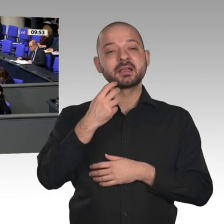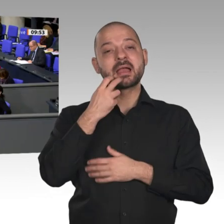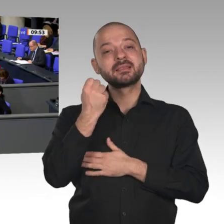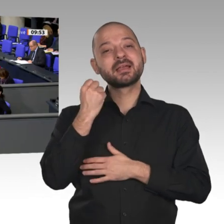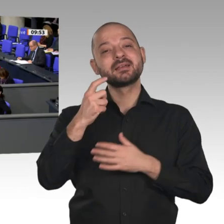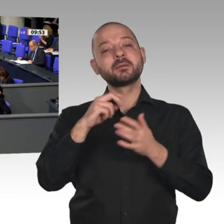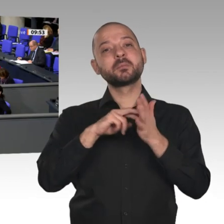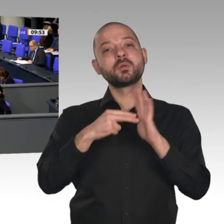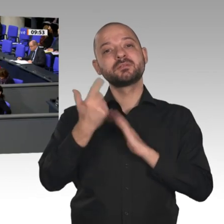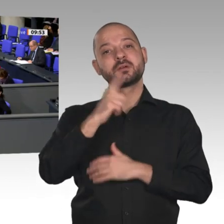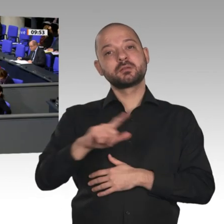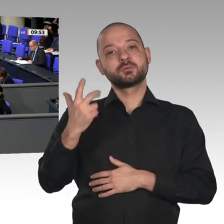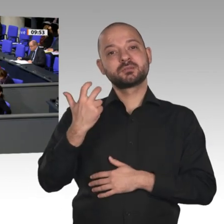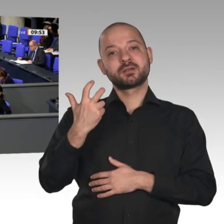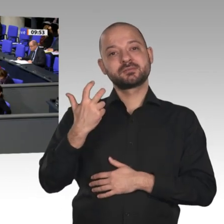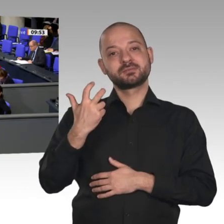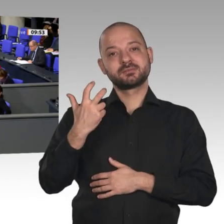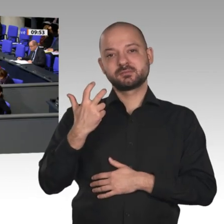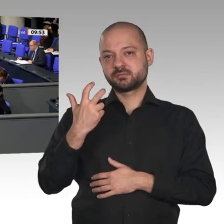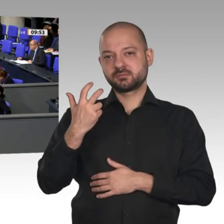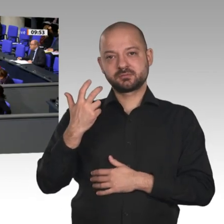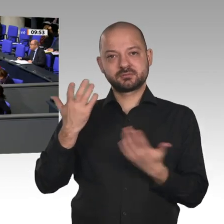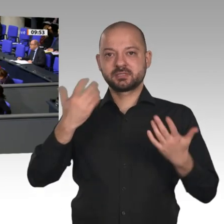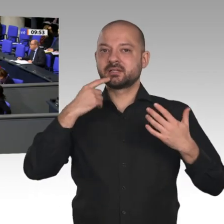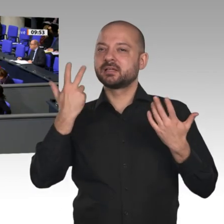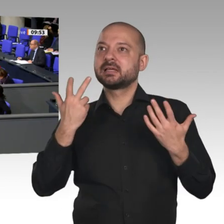sondern freien Wettbewerb und Luft zum Atmen für unsere Unternehmen. Die Firmen ersticken